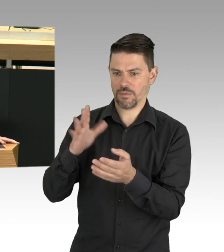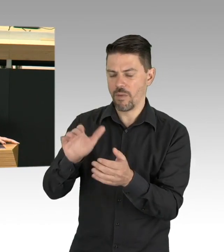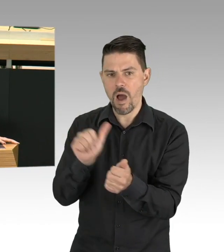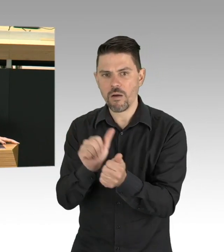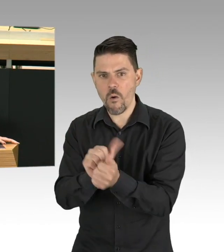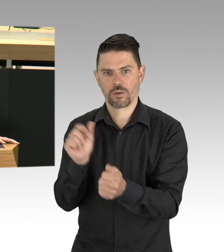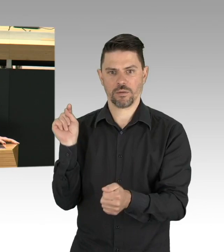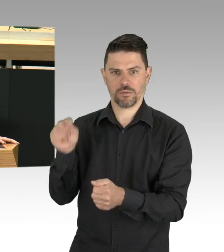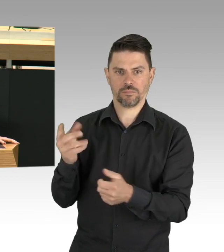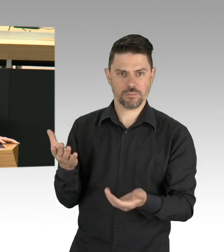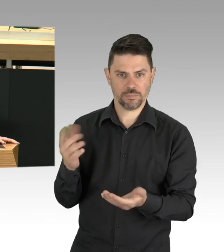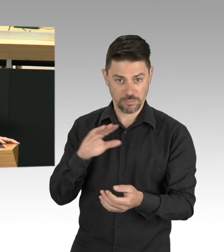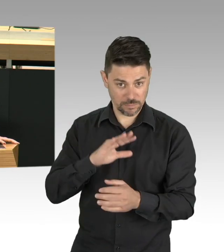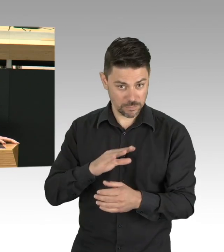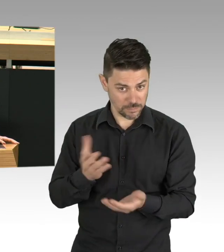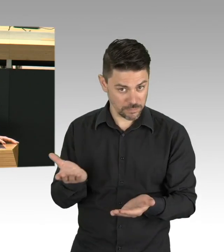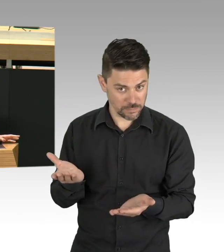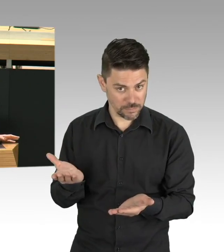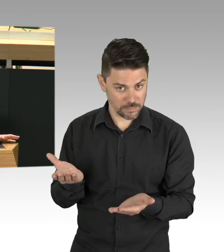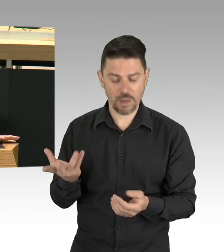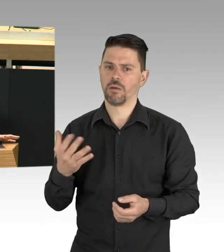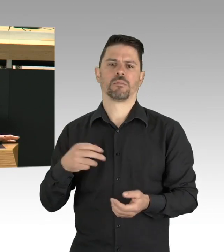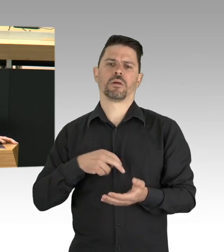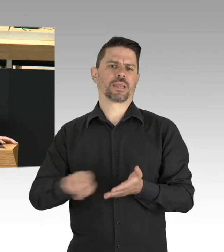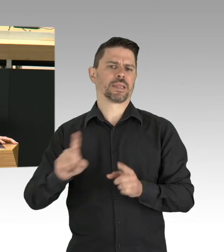in ganz regelmäßigen Abständen ein oder zwei Menschen